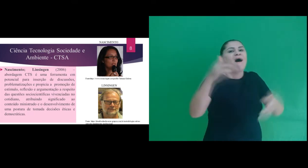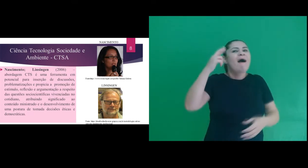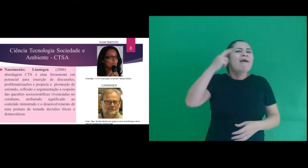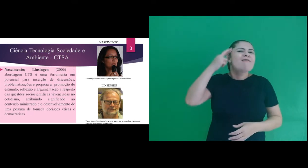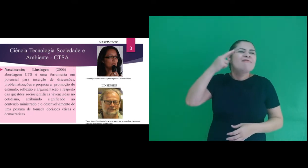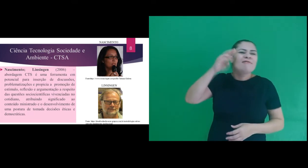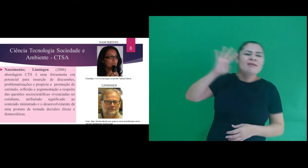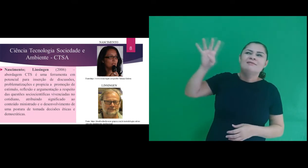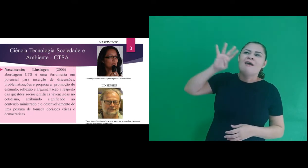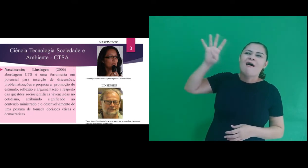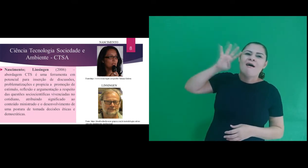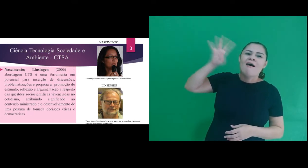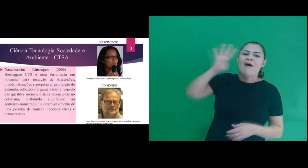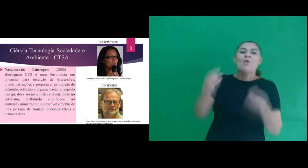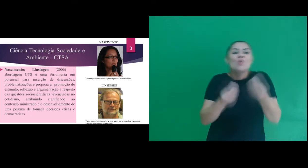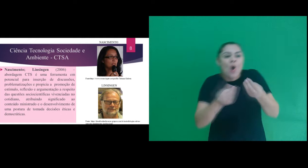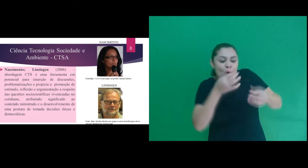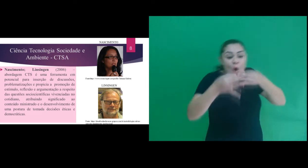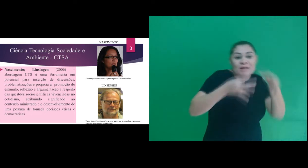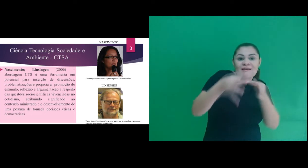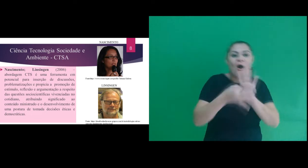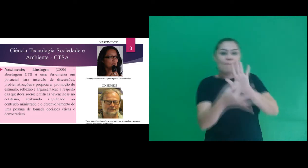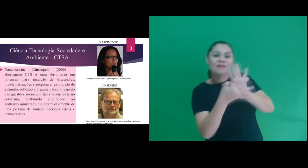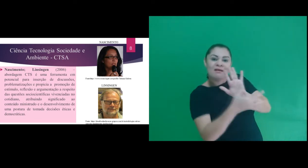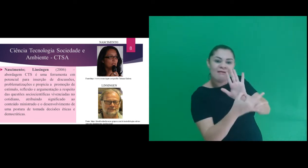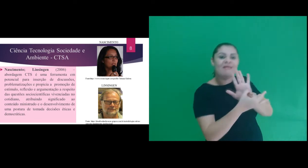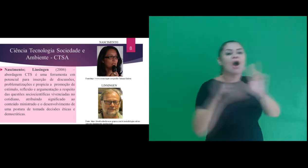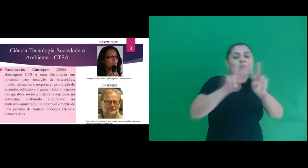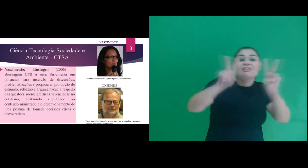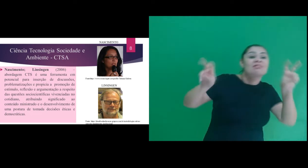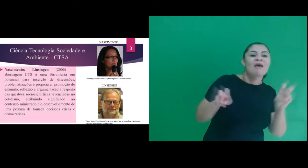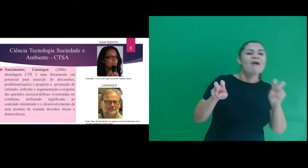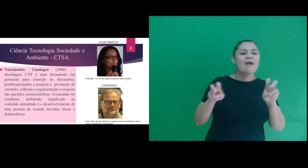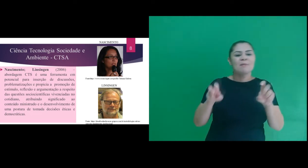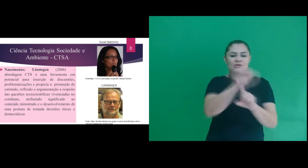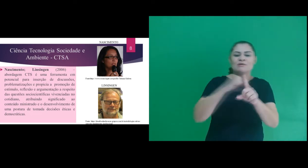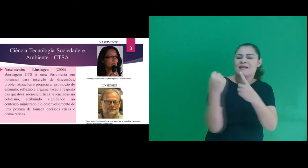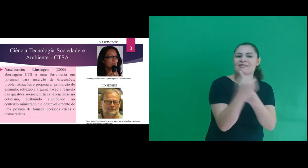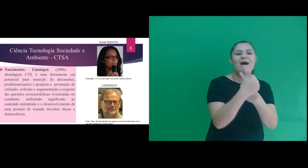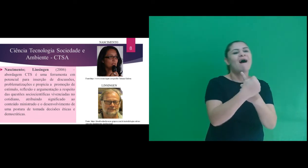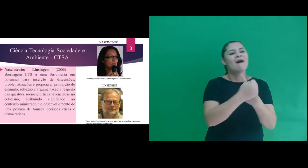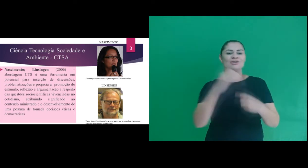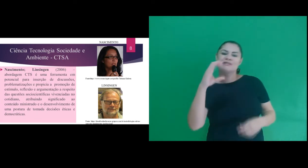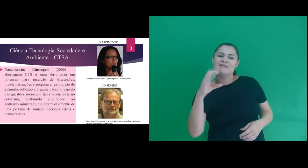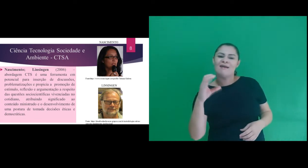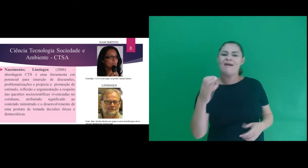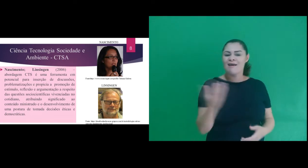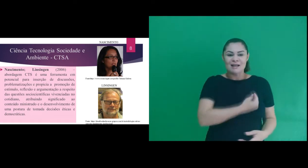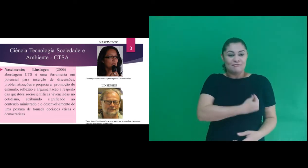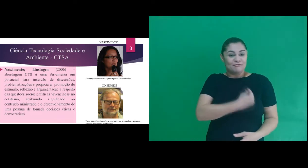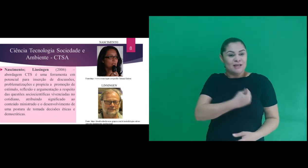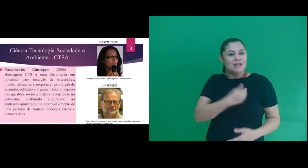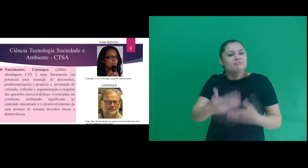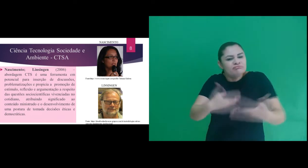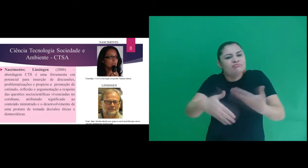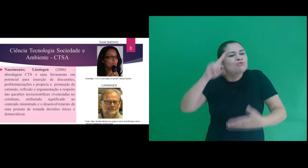estimular, reflexão e argumentação a respeito das questões sociocientíficas vivenciadas no